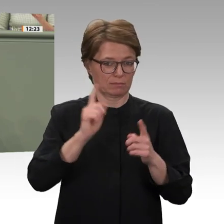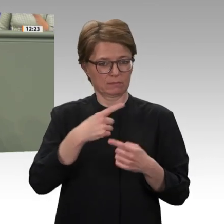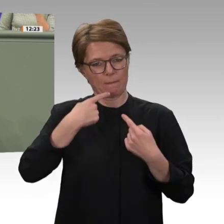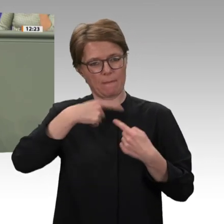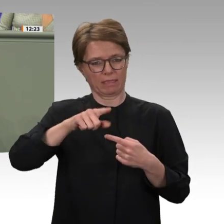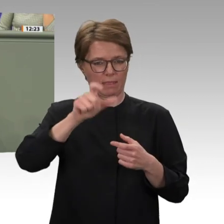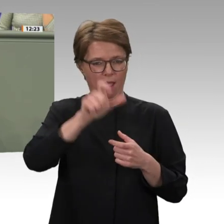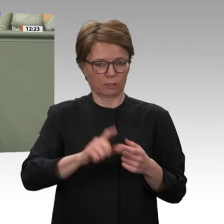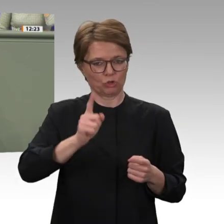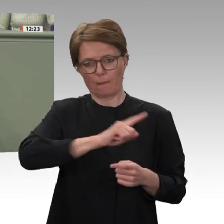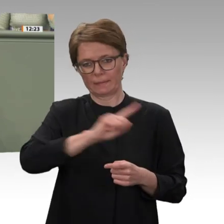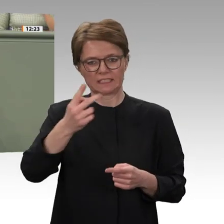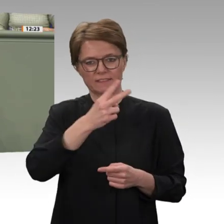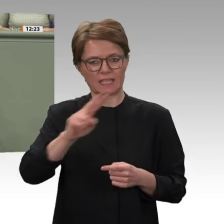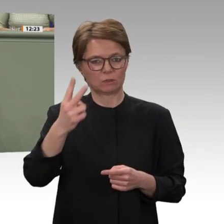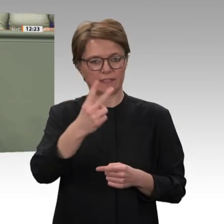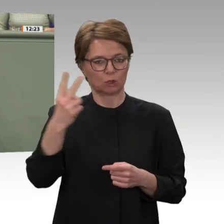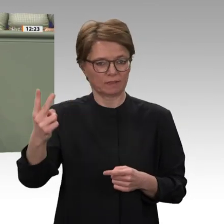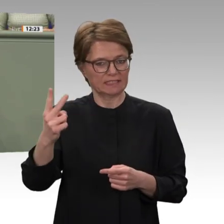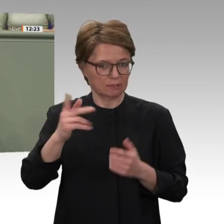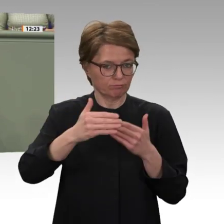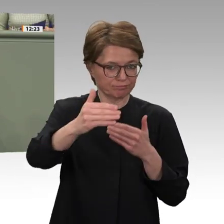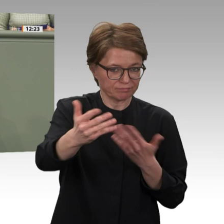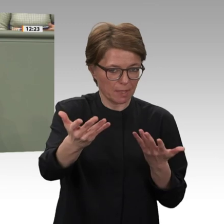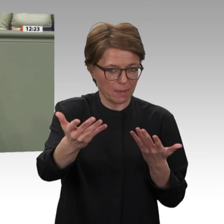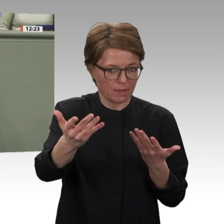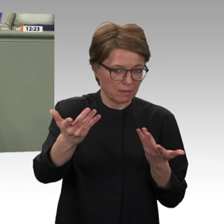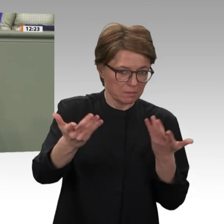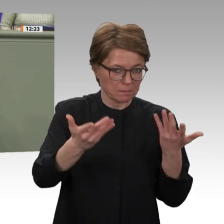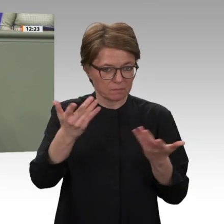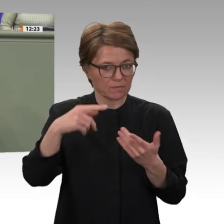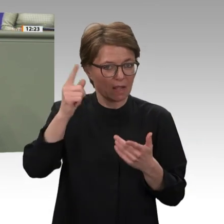mehr, dass Sicherheit und Entwicklung nur Hand in Hand gehen können. Deshalb möchte